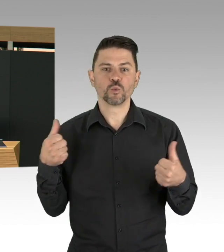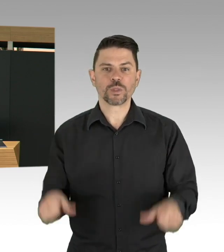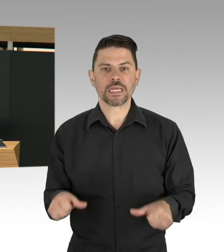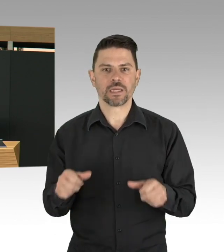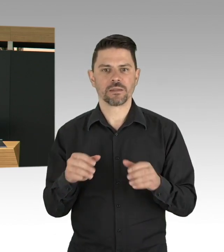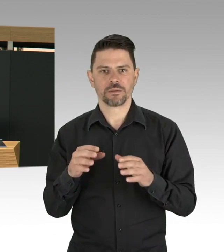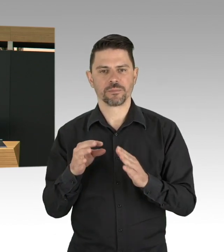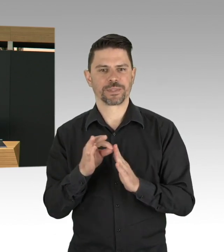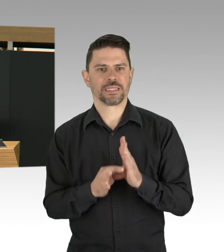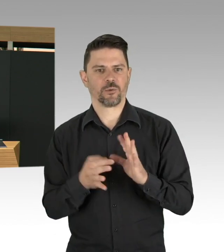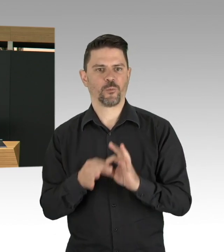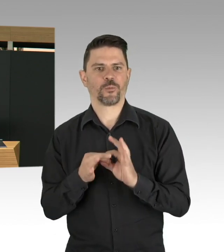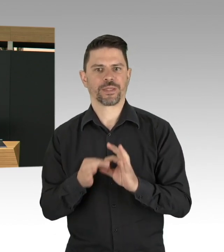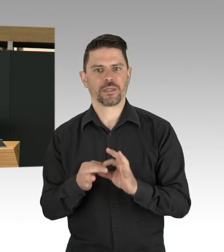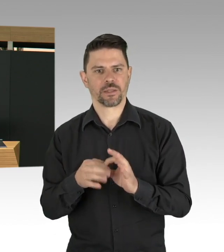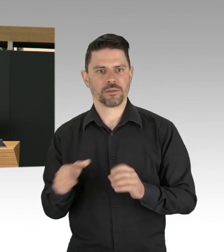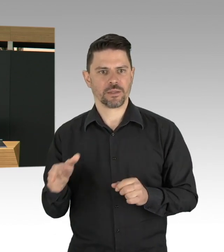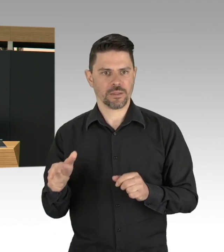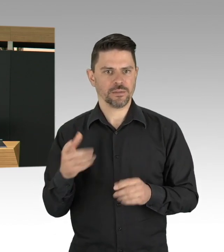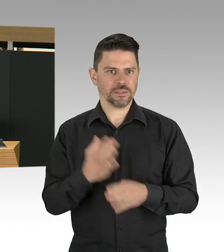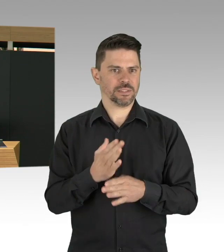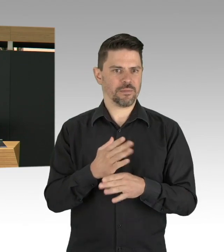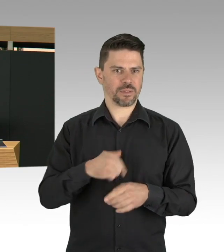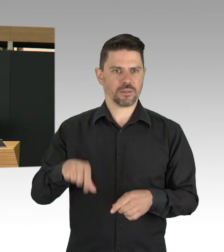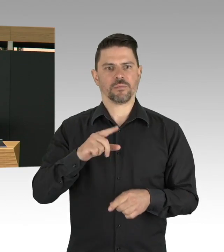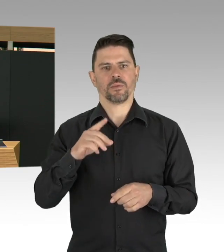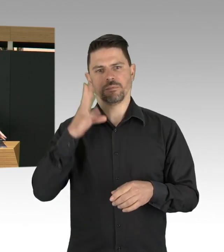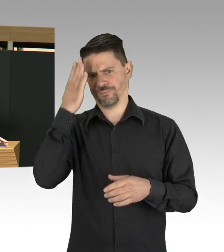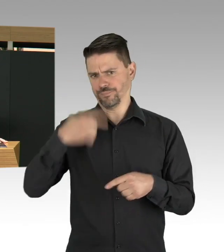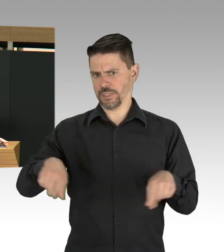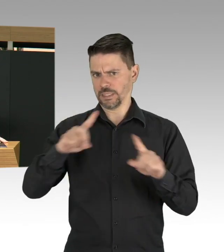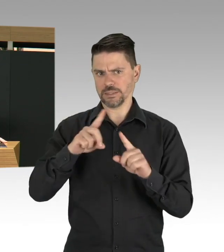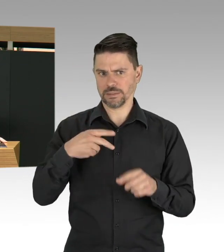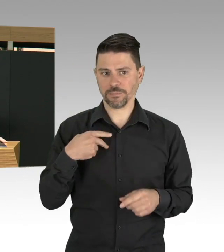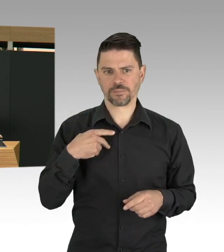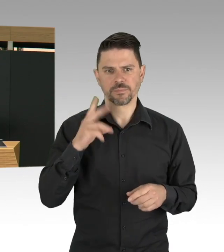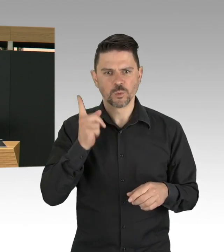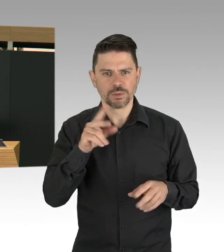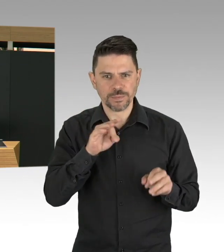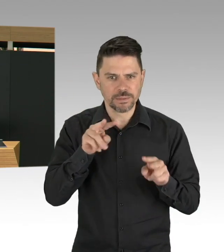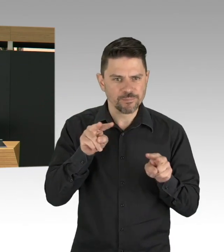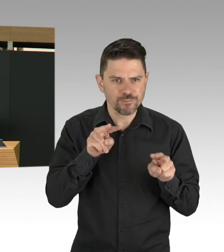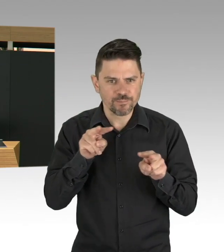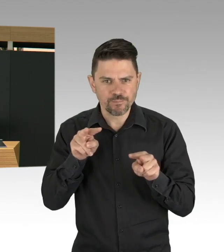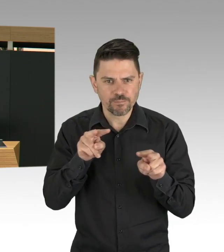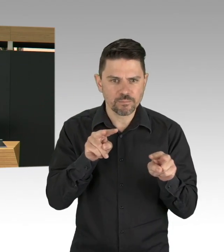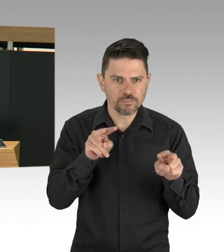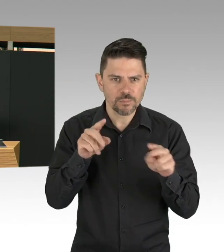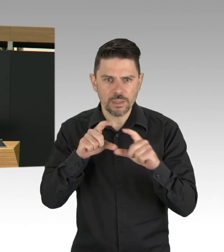darauf zu verzichten, eben Partys zu machen, im Café zu sitzen oder shoppen zu gehen, Entschleunigung